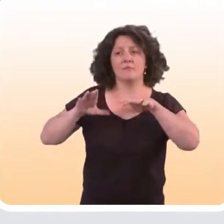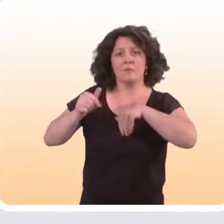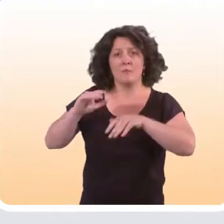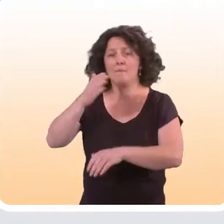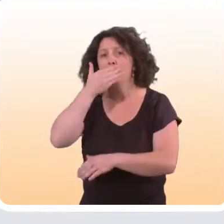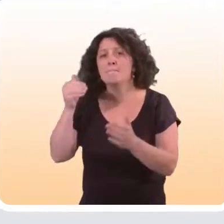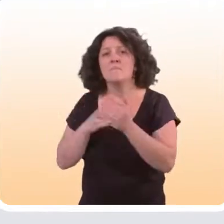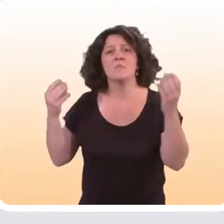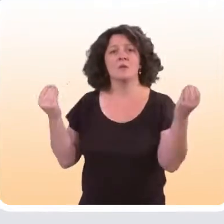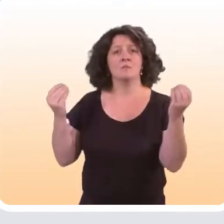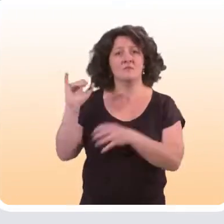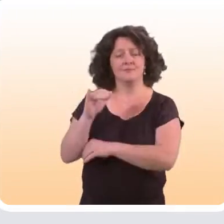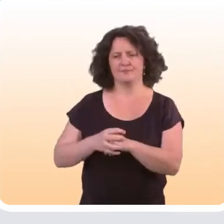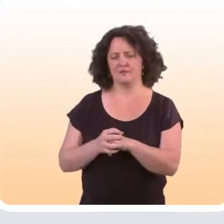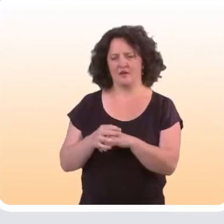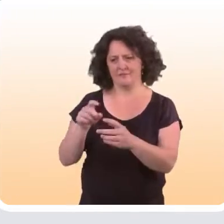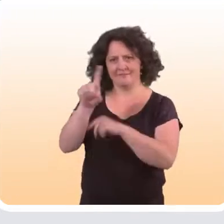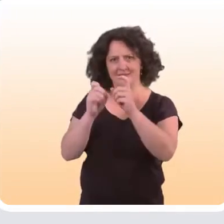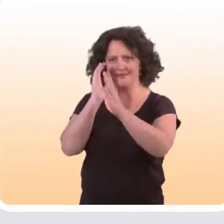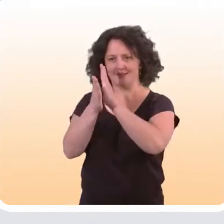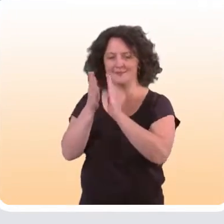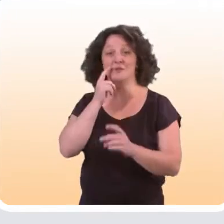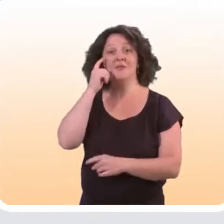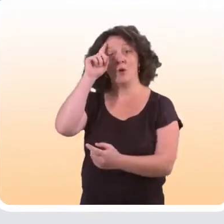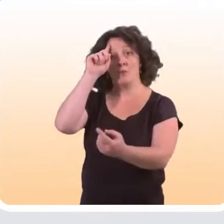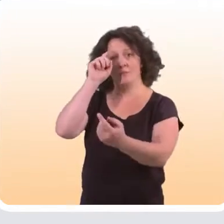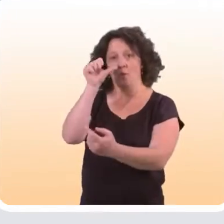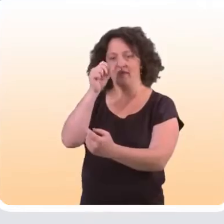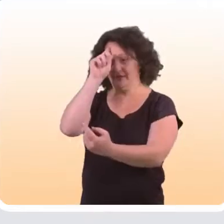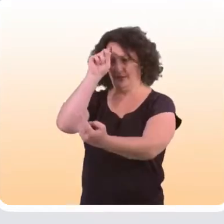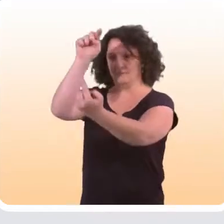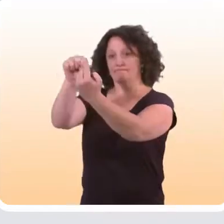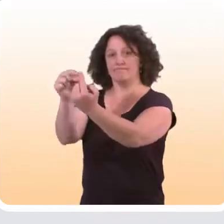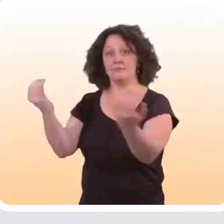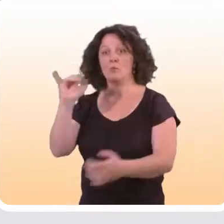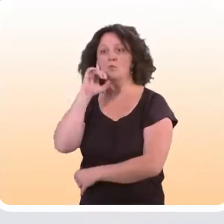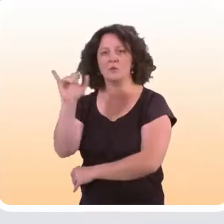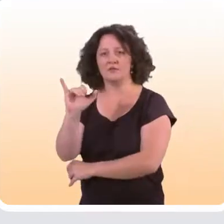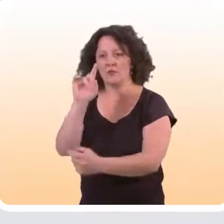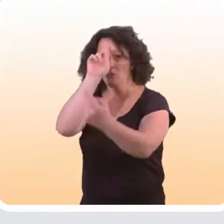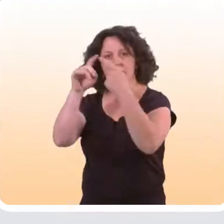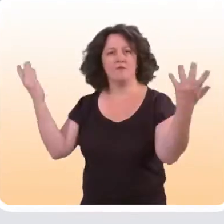Pour répondre à cette question, il faut aussi s’intéresser à qui s’adressent ces dispositifs et quels objectifs ils ont.